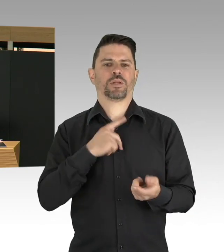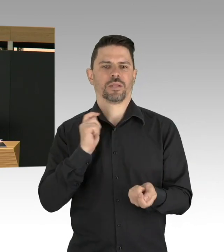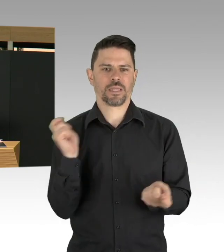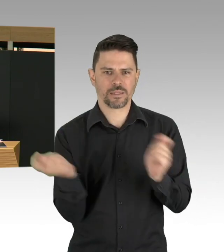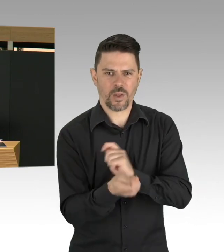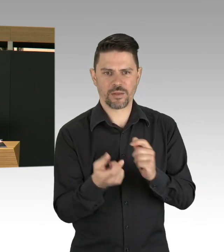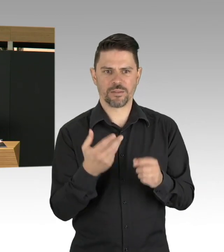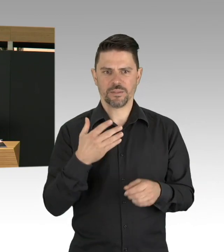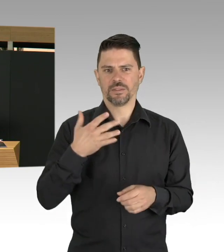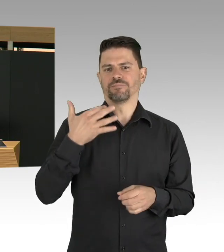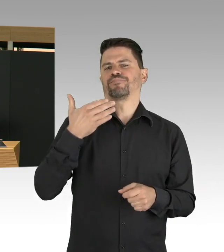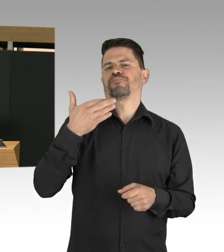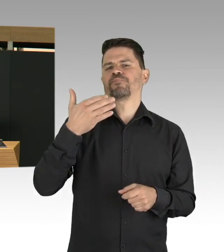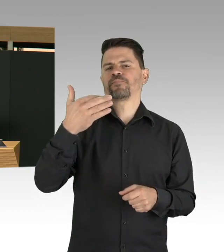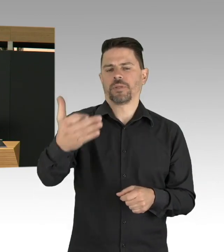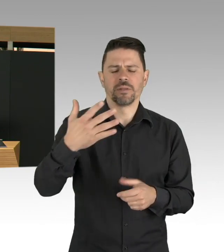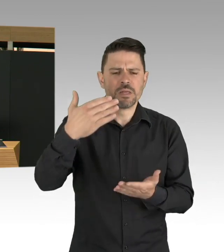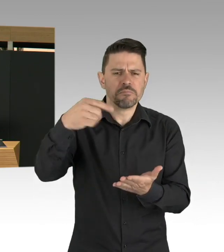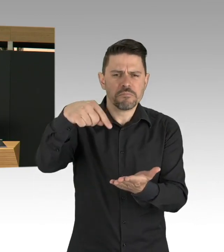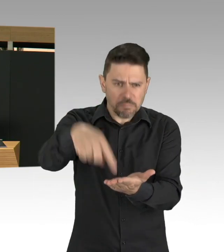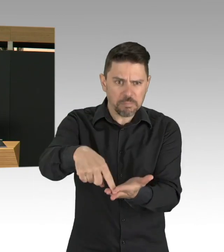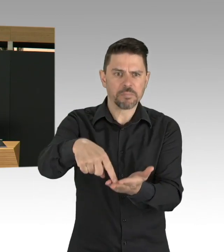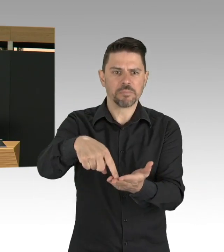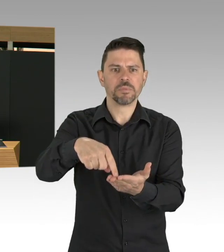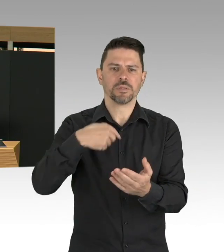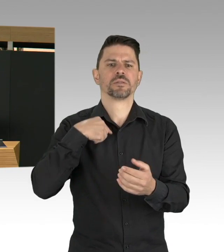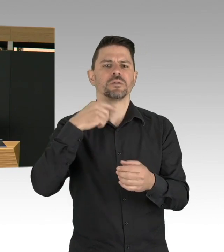Und unsere Zeithorizont, meine Damen und Herren,